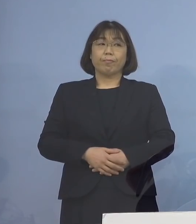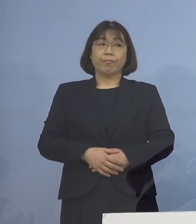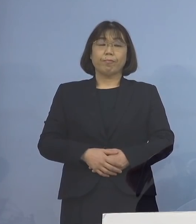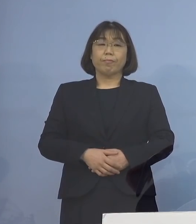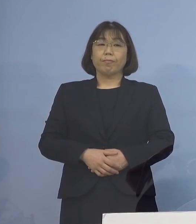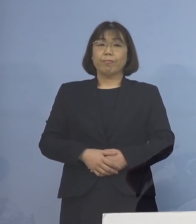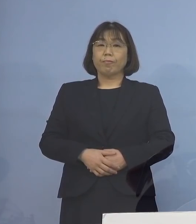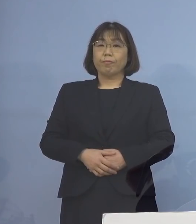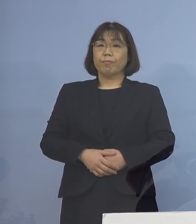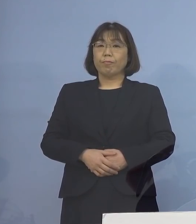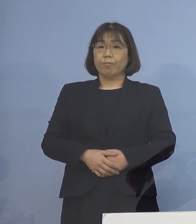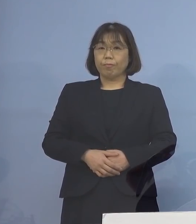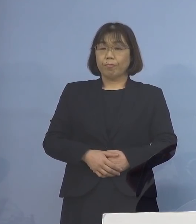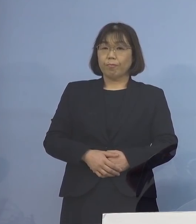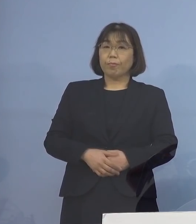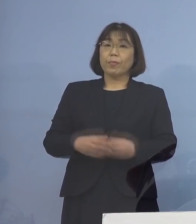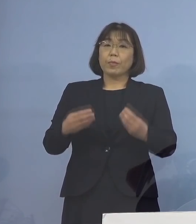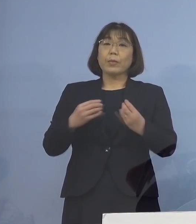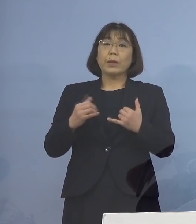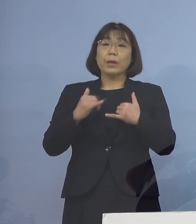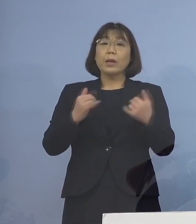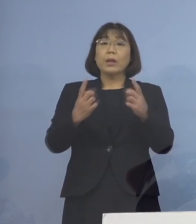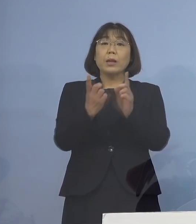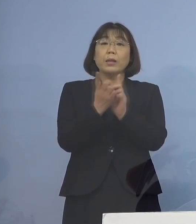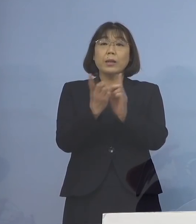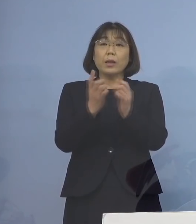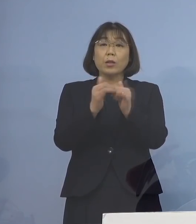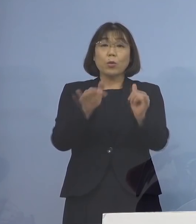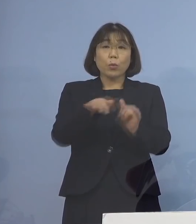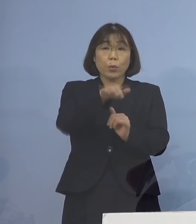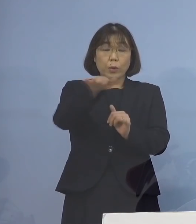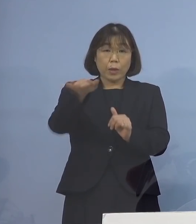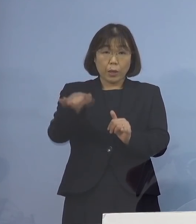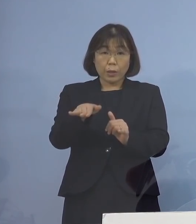なお感染者と接触された方に つきましては